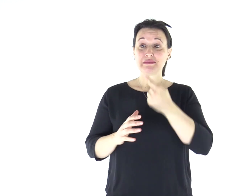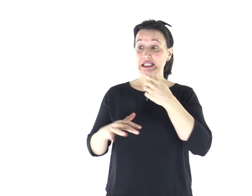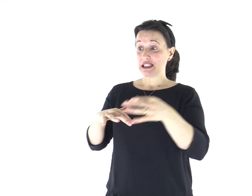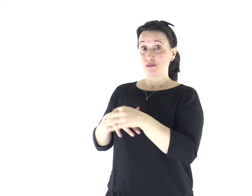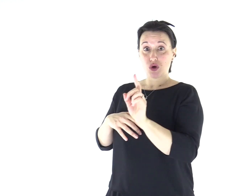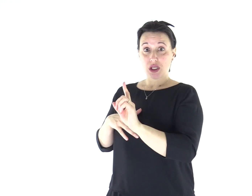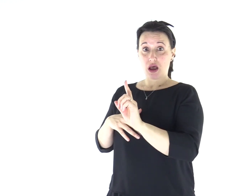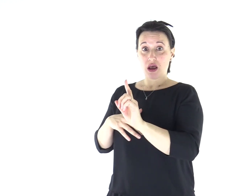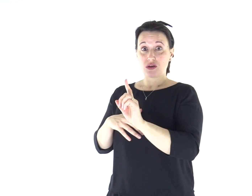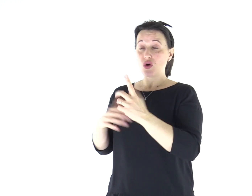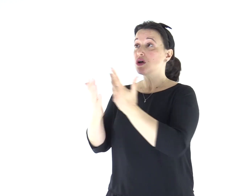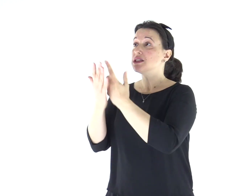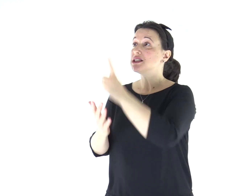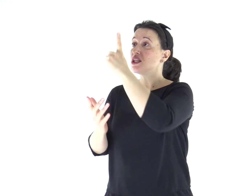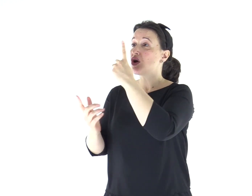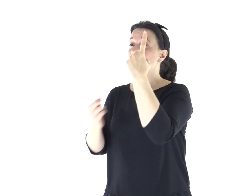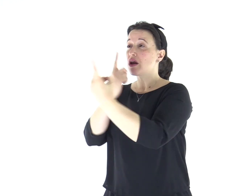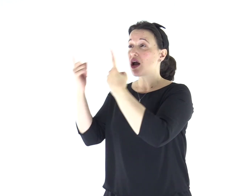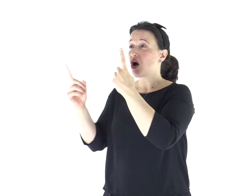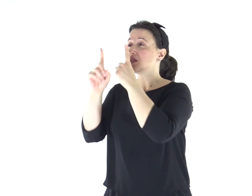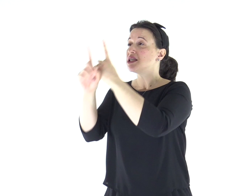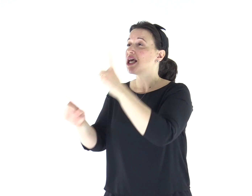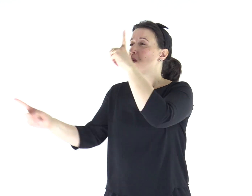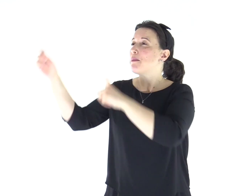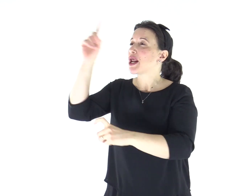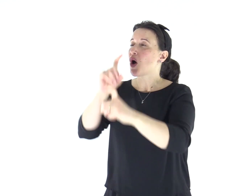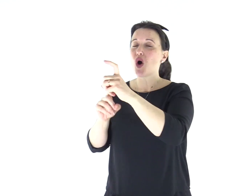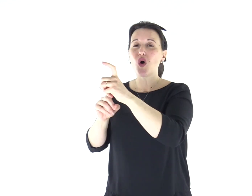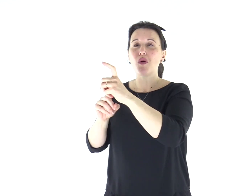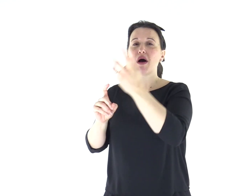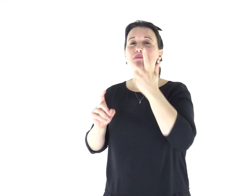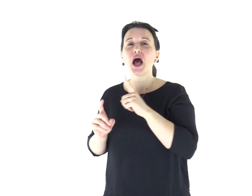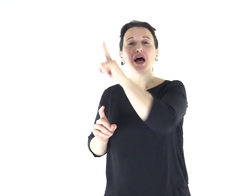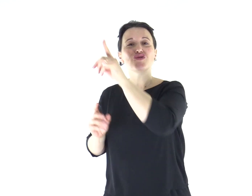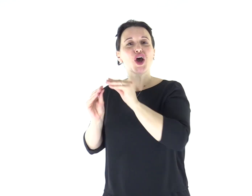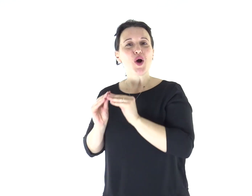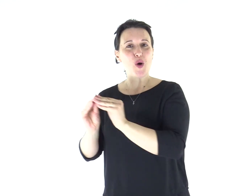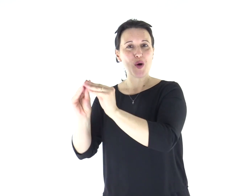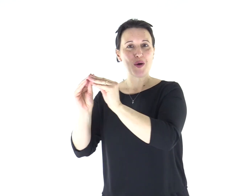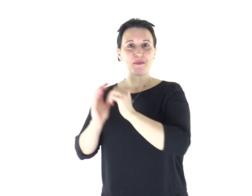chi non è sposato si preoccupa delle cose del Signore, come possa piacere al Signore;